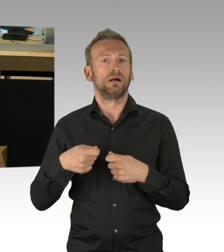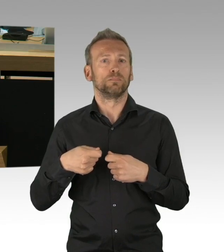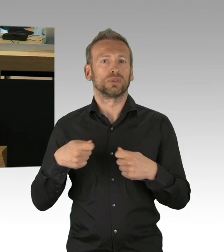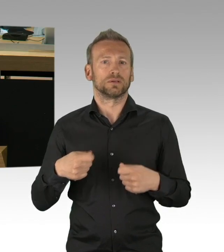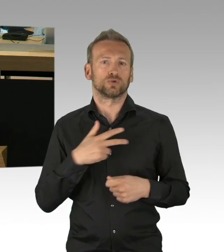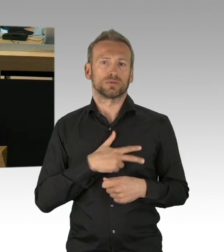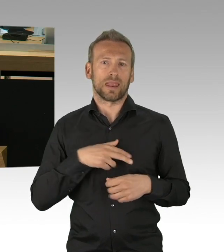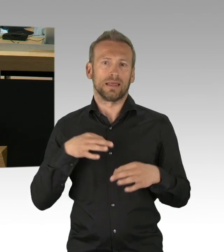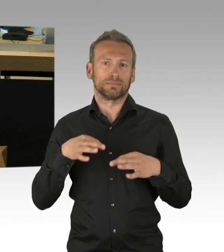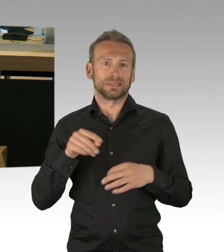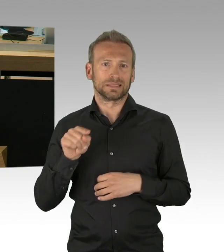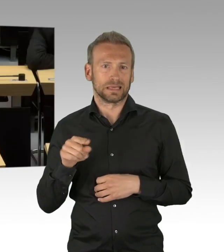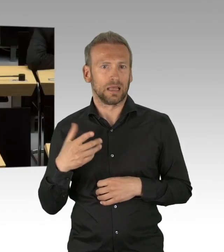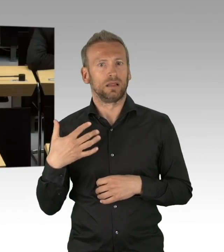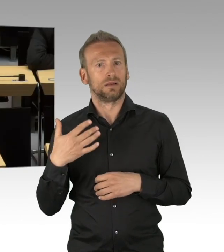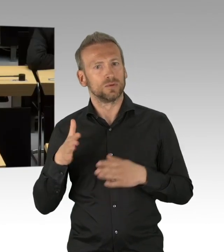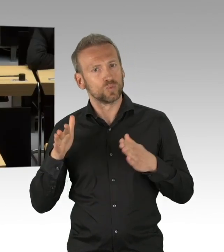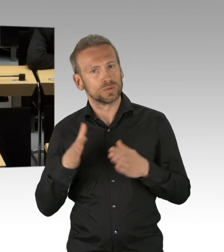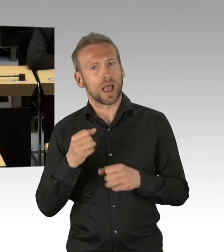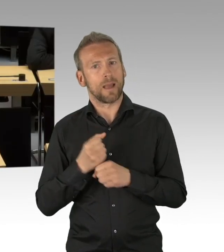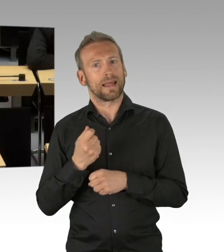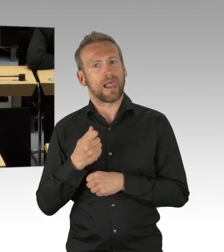ja, wir haben Gefahren, wir haben Ängste